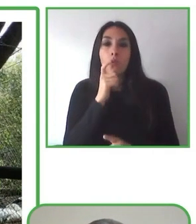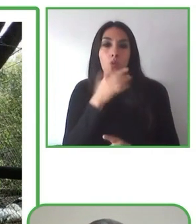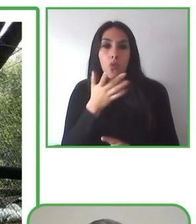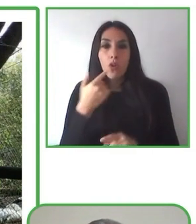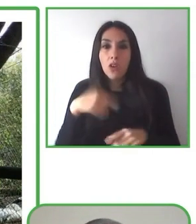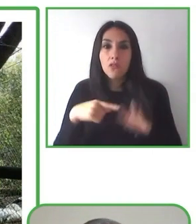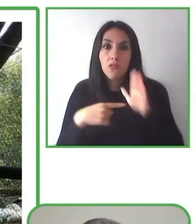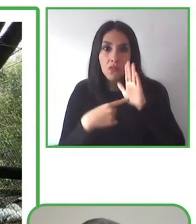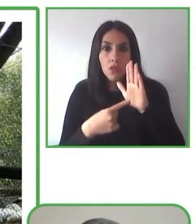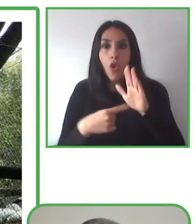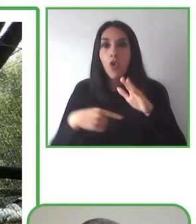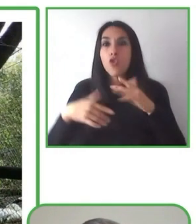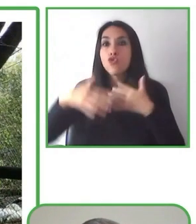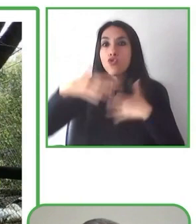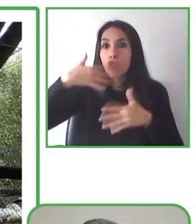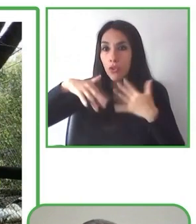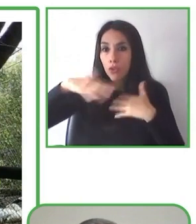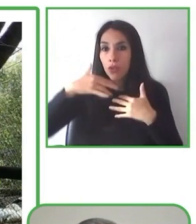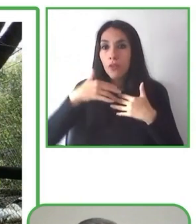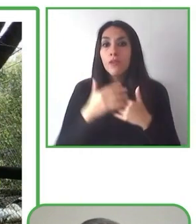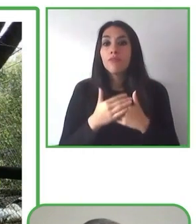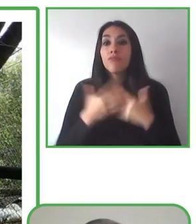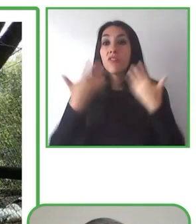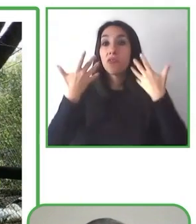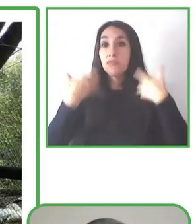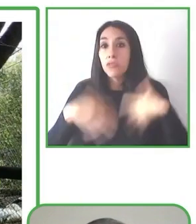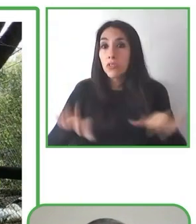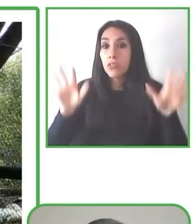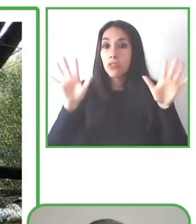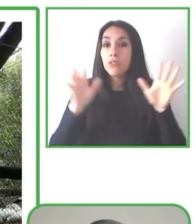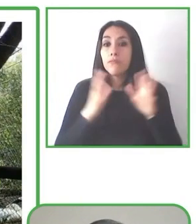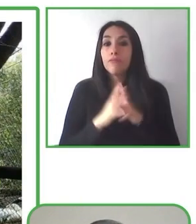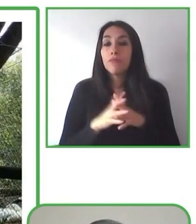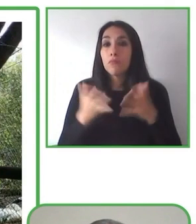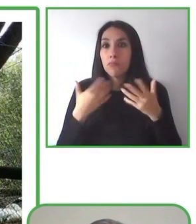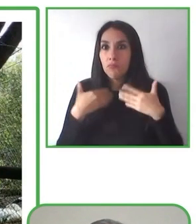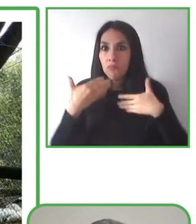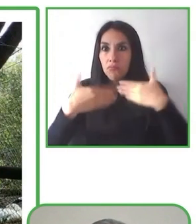inclusión y la calidad de vida y el buen vivir de todos.